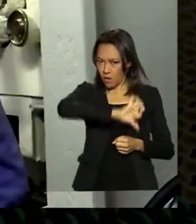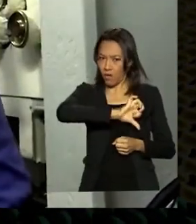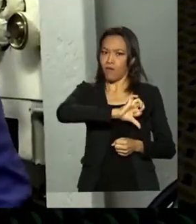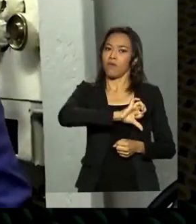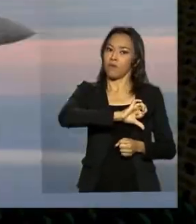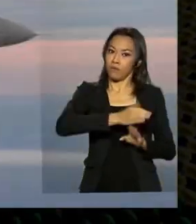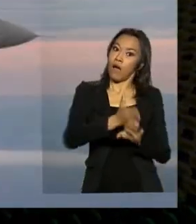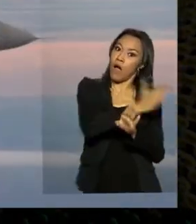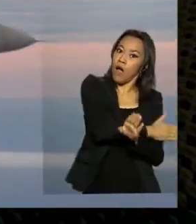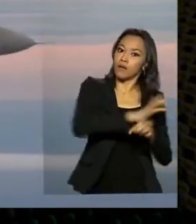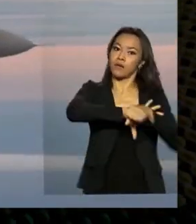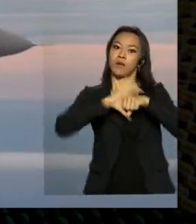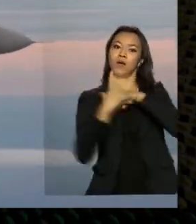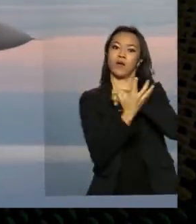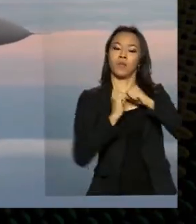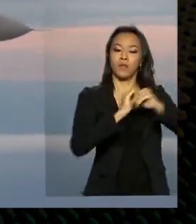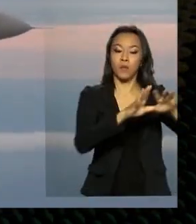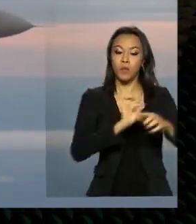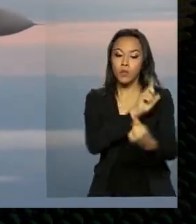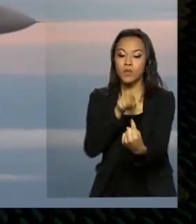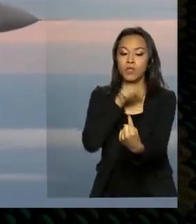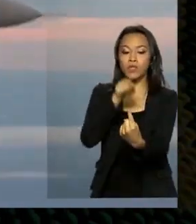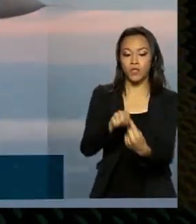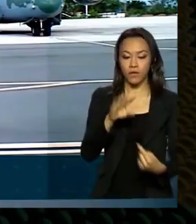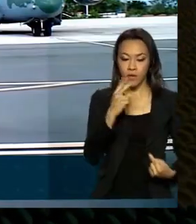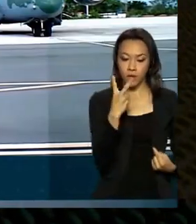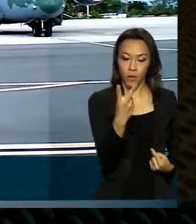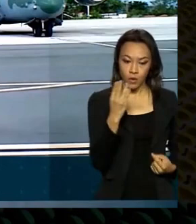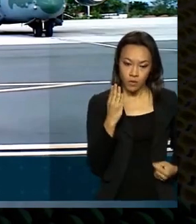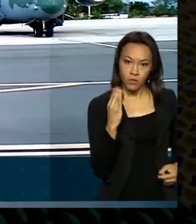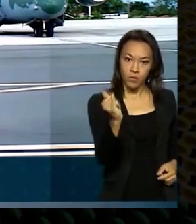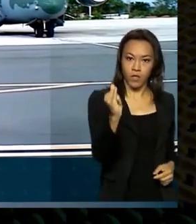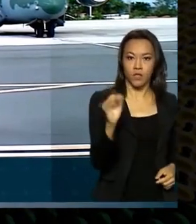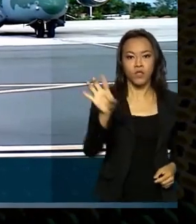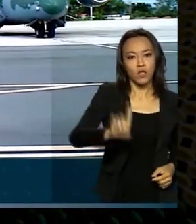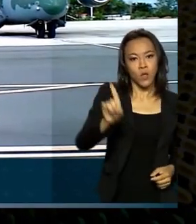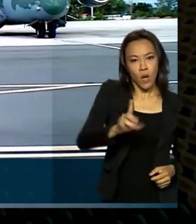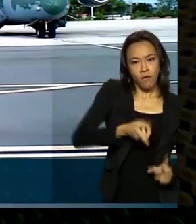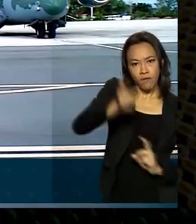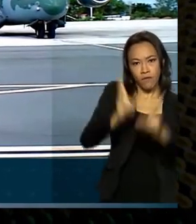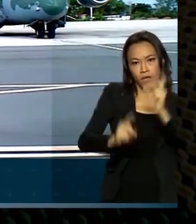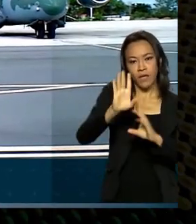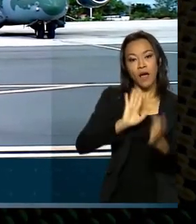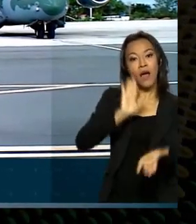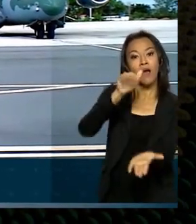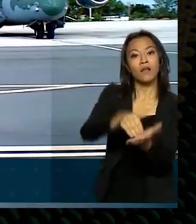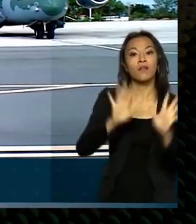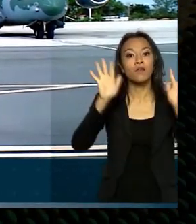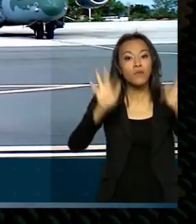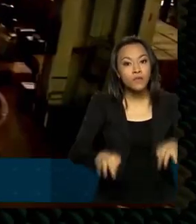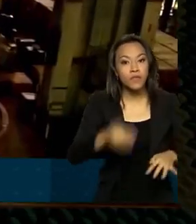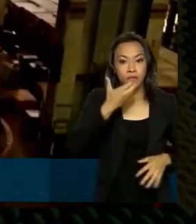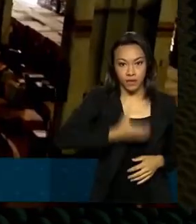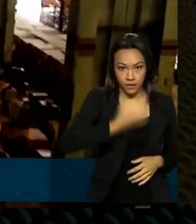expectativa chegar a dois bilhões de dólares em exportações até o fim de dezembro. Uma das medidas que